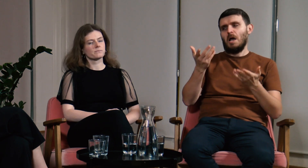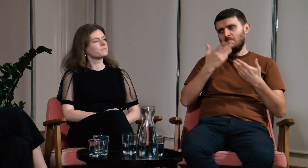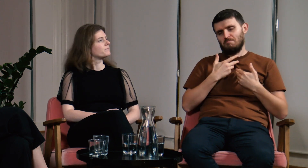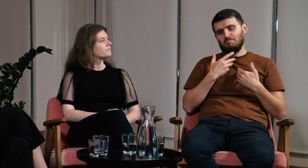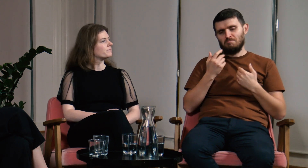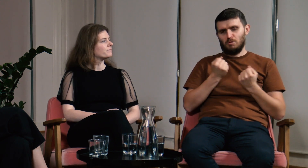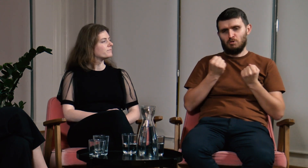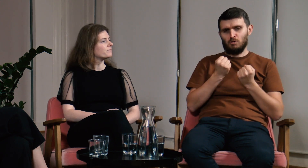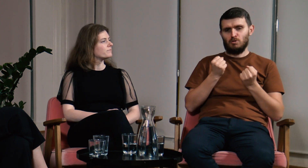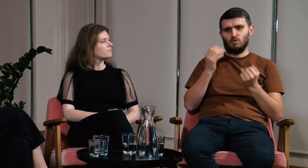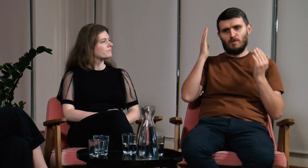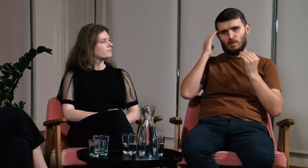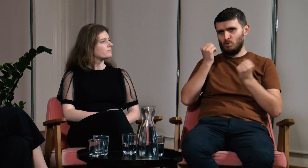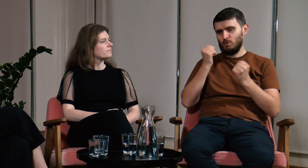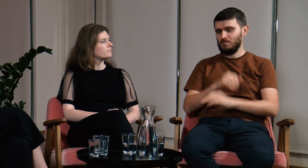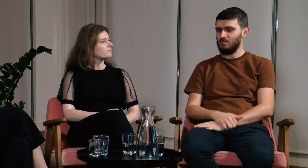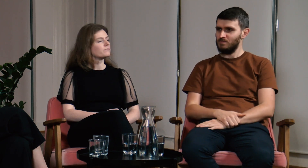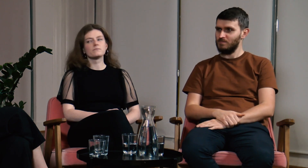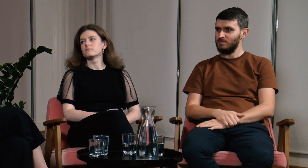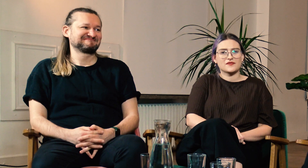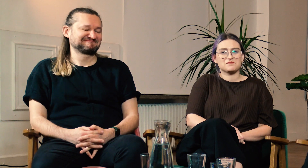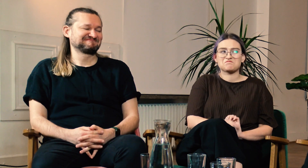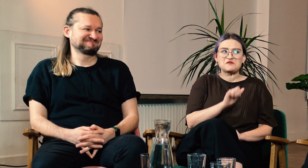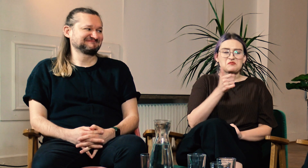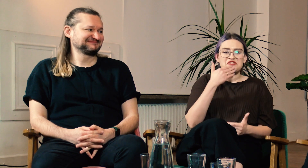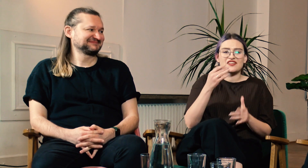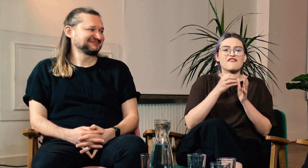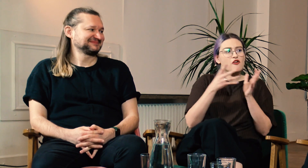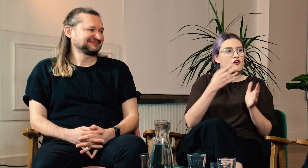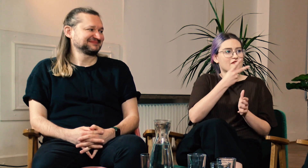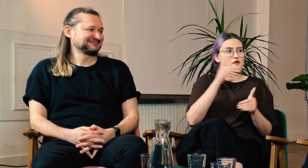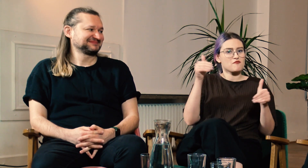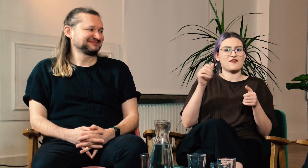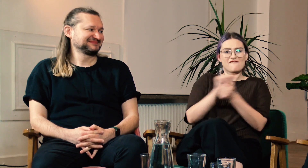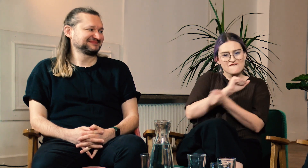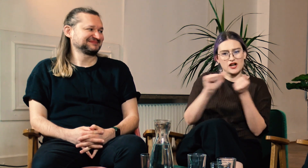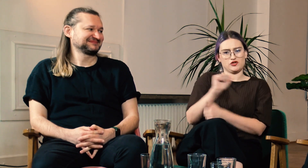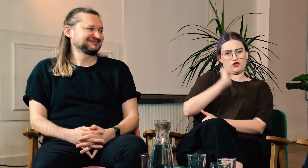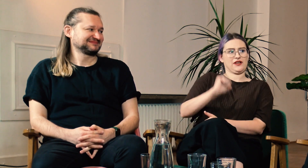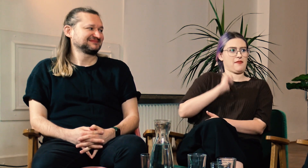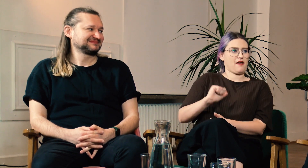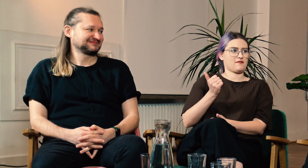Teraz jest o wiele lepiej. W: Super, że dzięki filologii możecie walczyć o siebie.